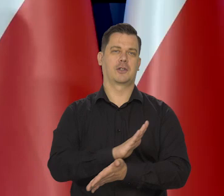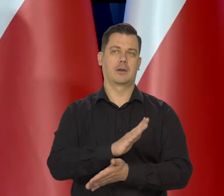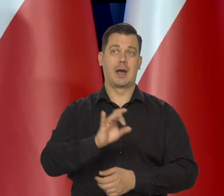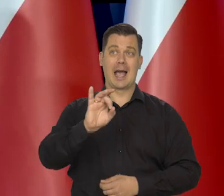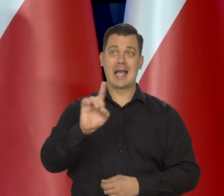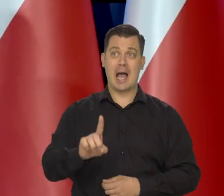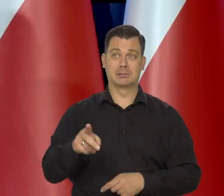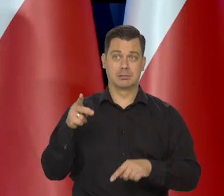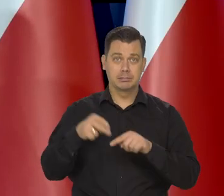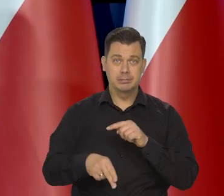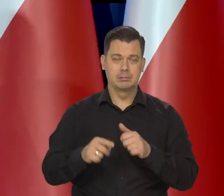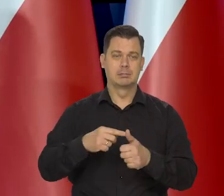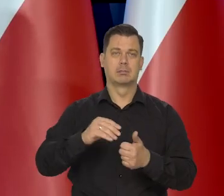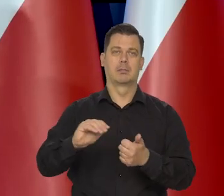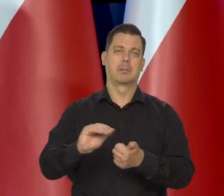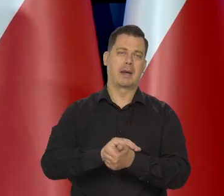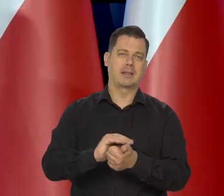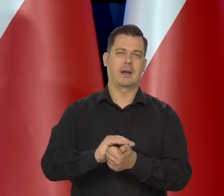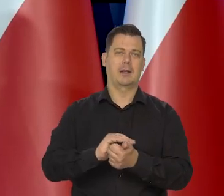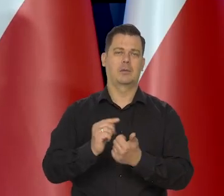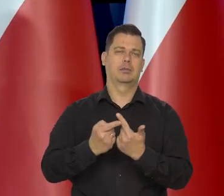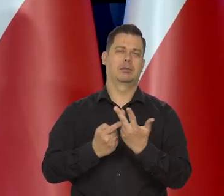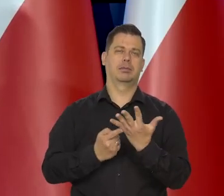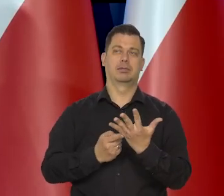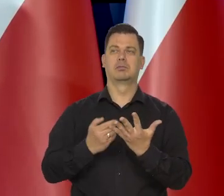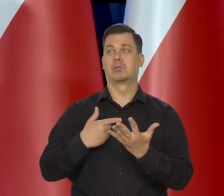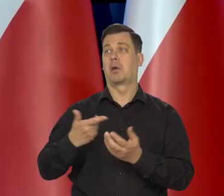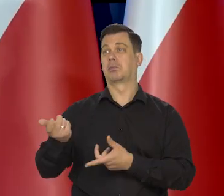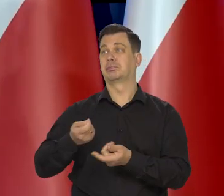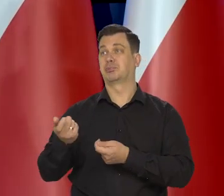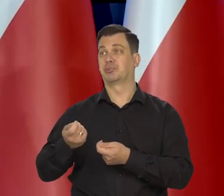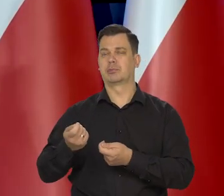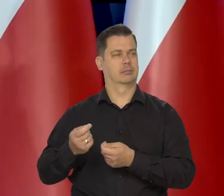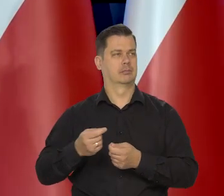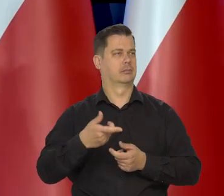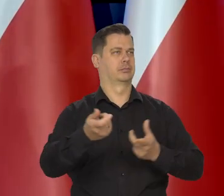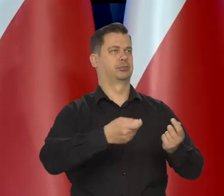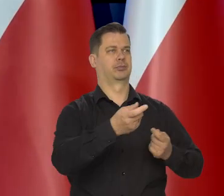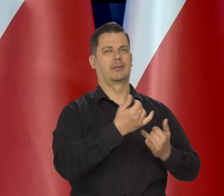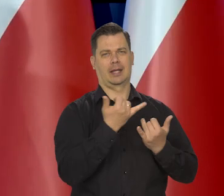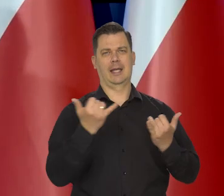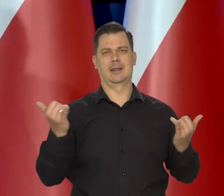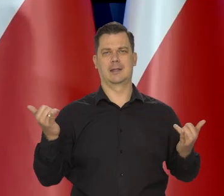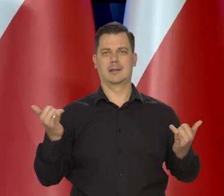Surowców z Rosji. Przestawiła się na inne tryby. Kosztowniejsze, droższe, ale się nauczyła.